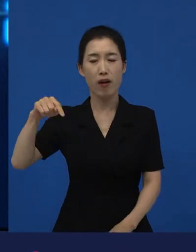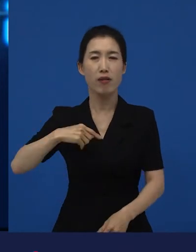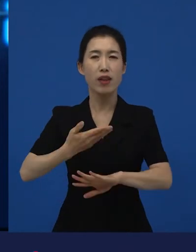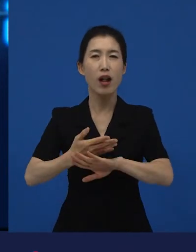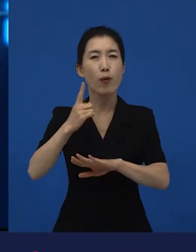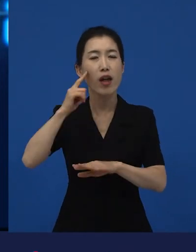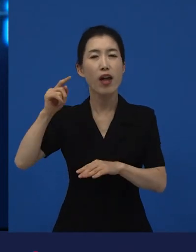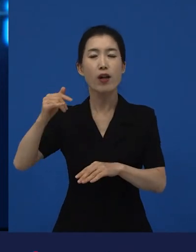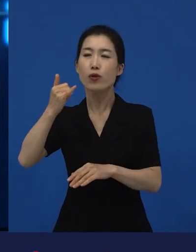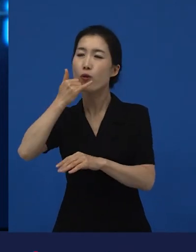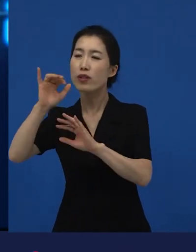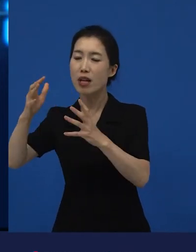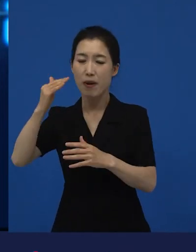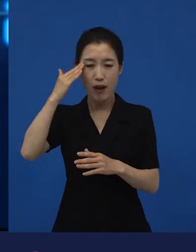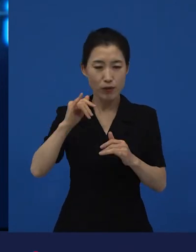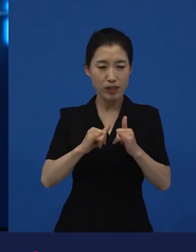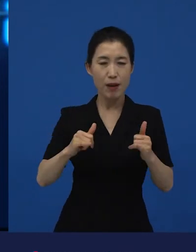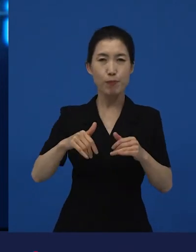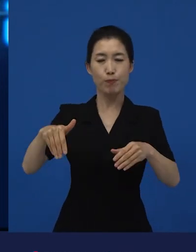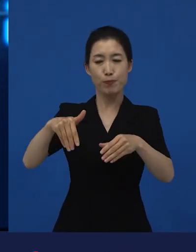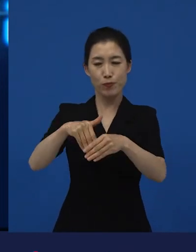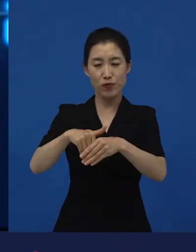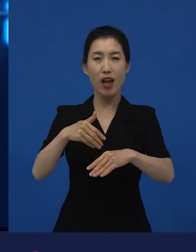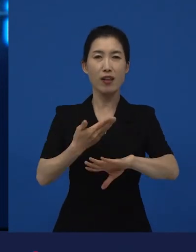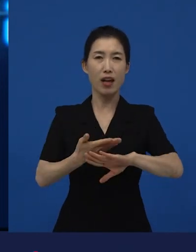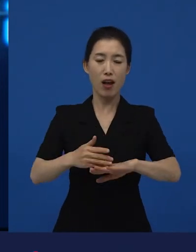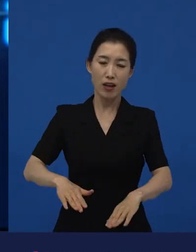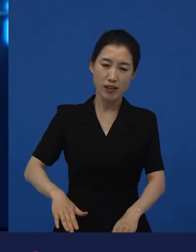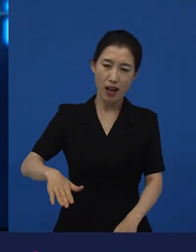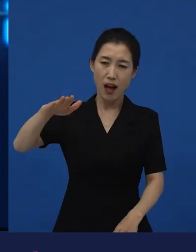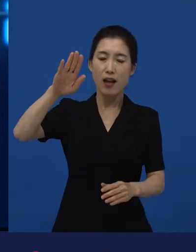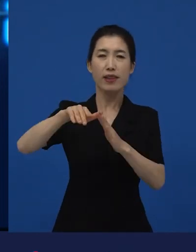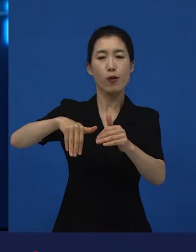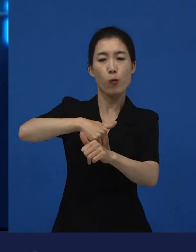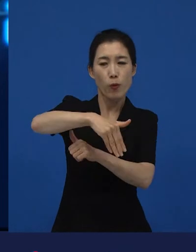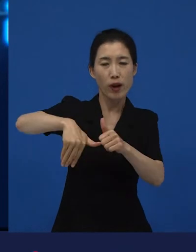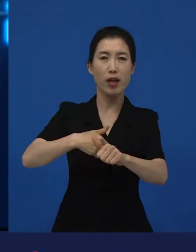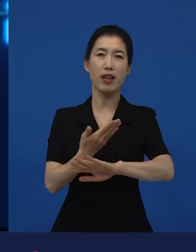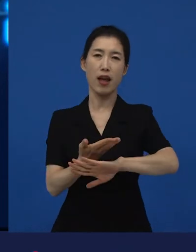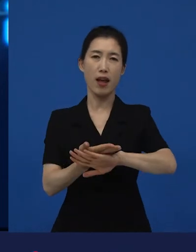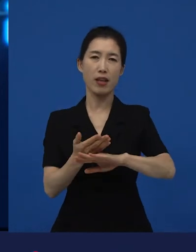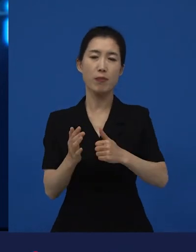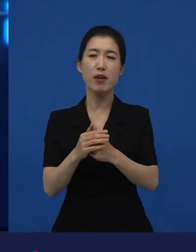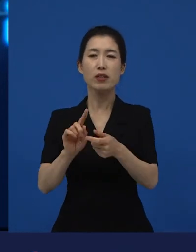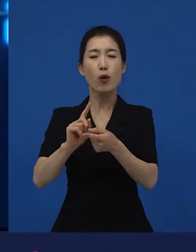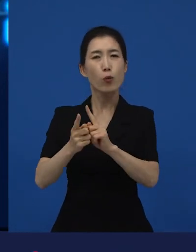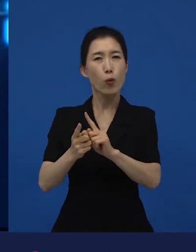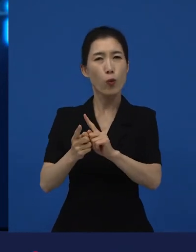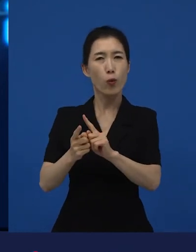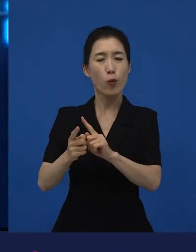문화가 다르고 살아온 배경이 다른 것에 대한 이해, 그런 것들에 대한 이야기